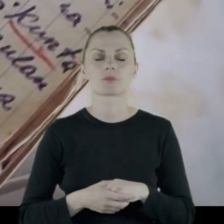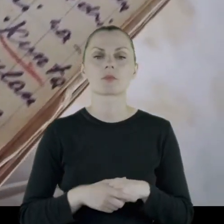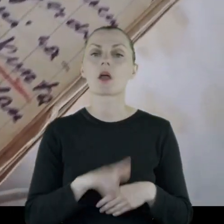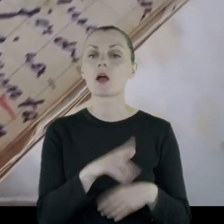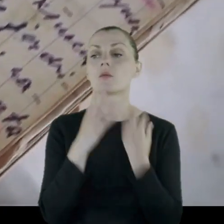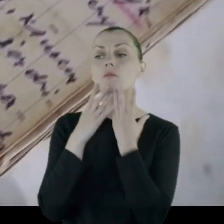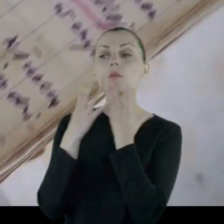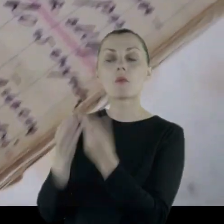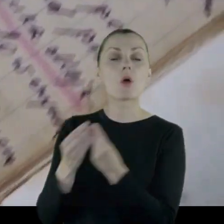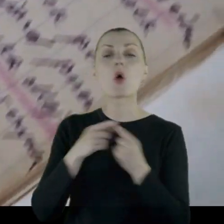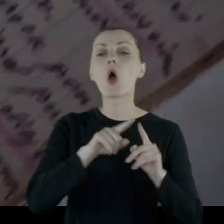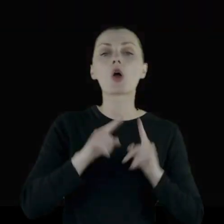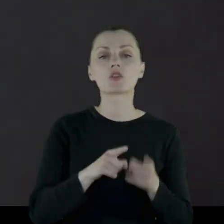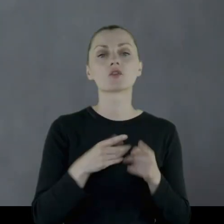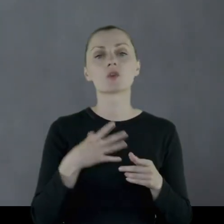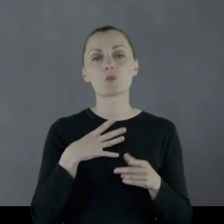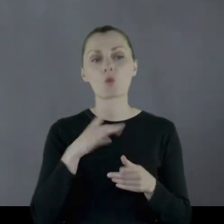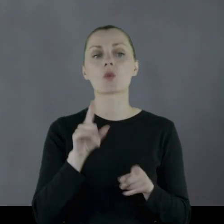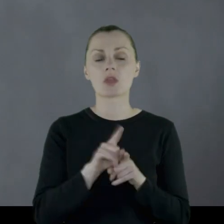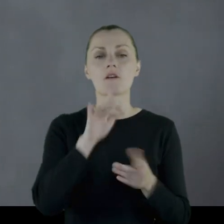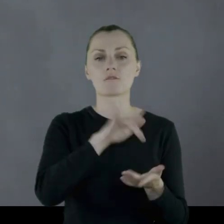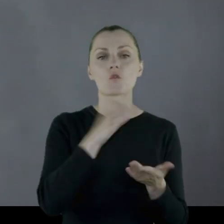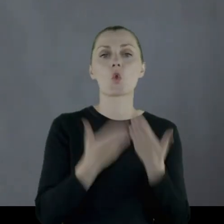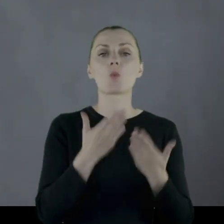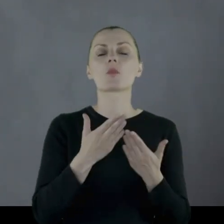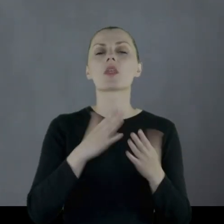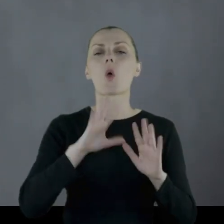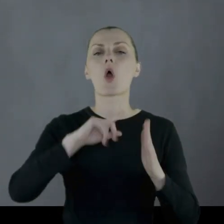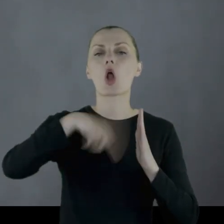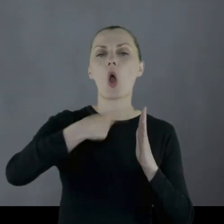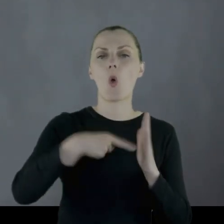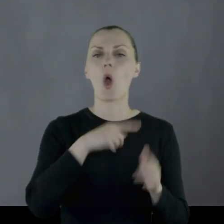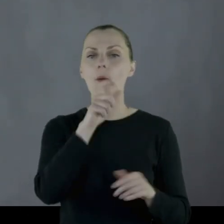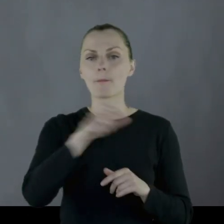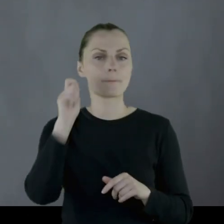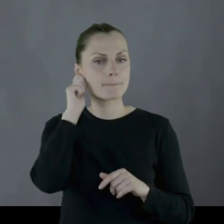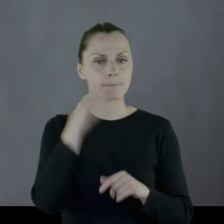podarunki które organizowane były chociażby w Lublinie przez Koło Polek.